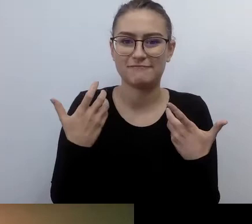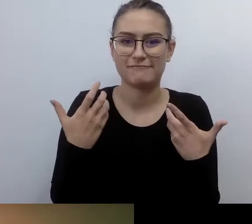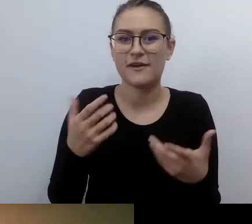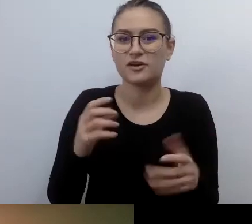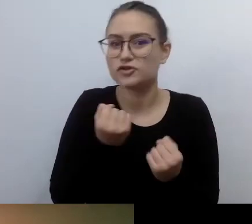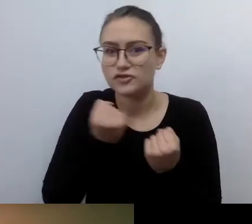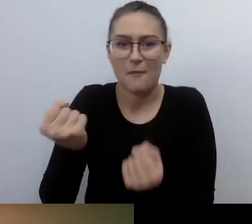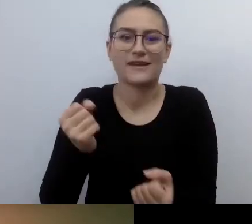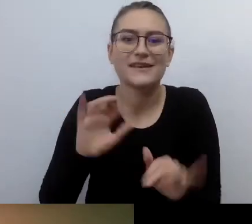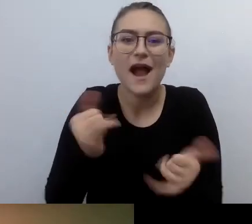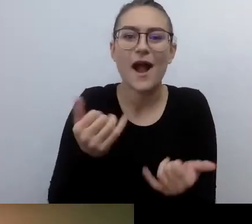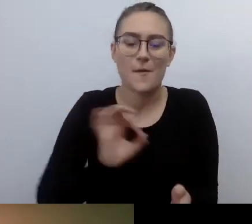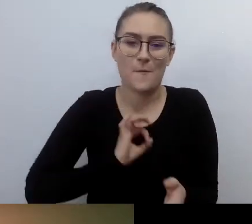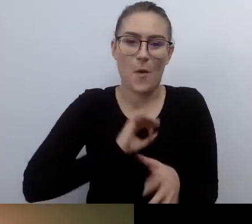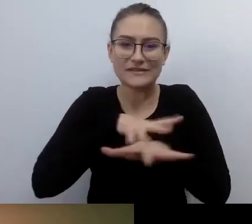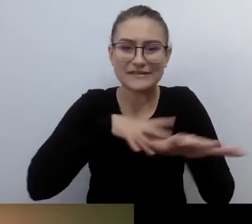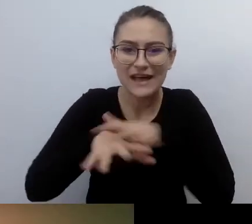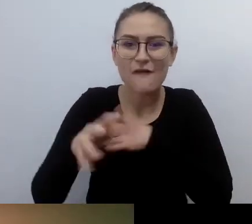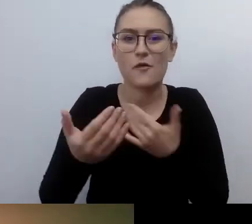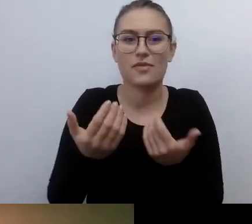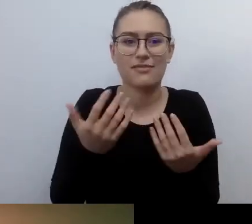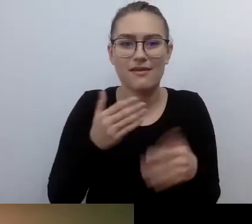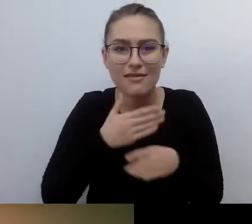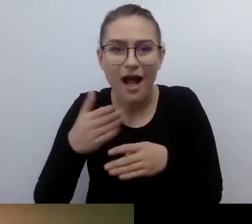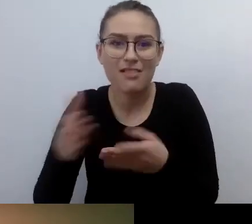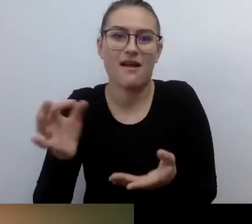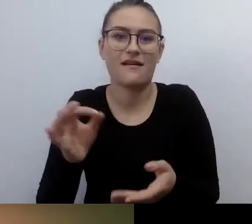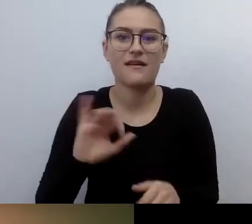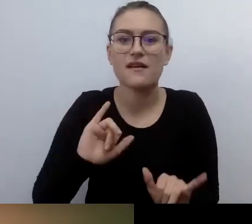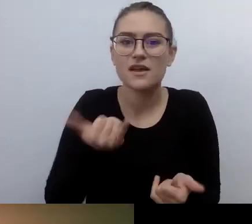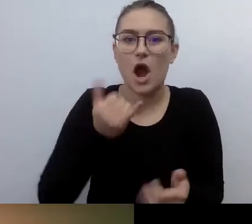Jak kontynuować naukę - byłem wtedy na ostatnim roku studiów.